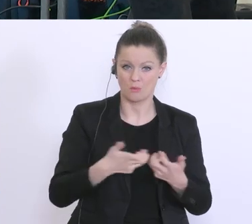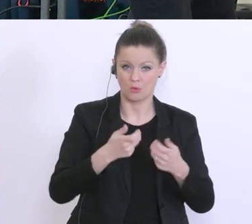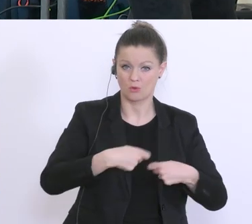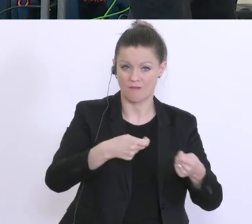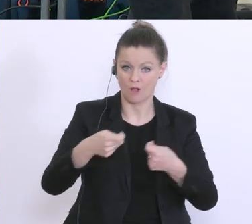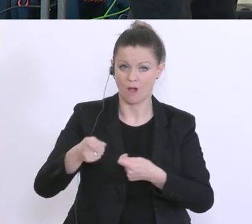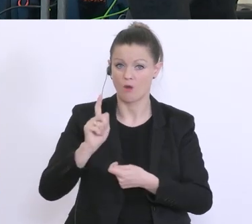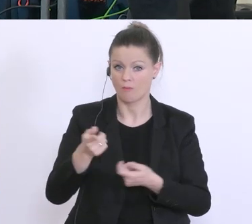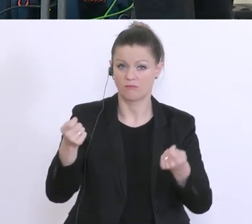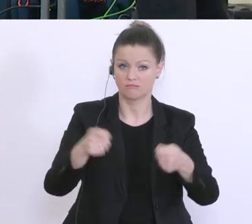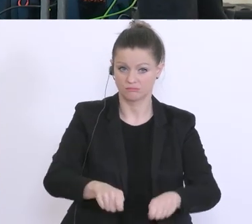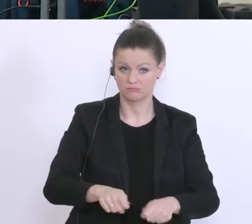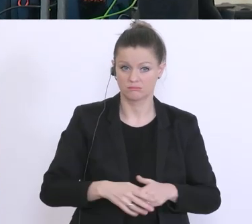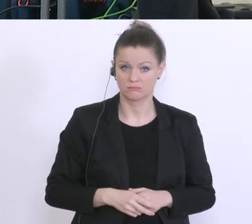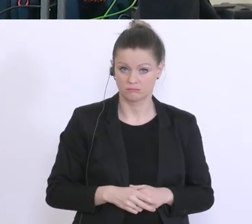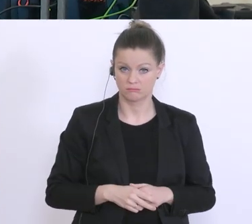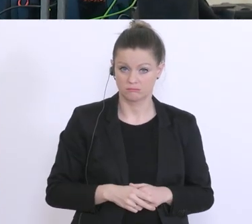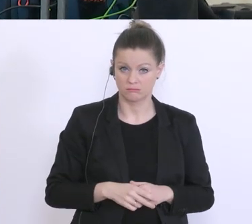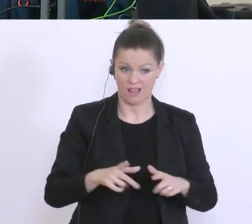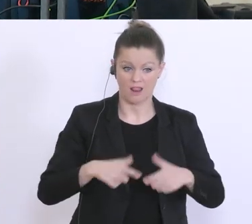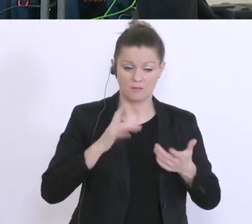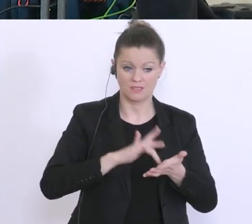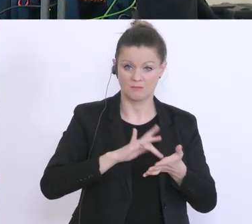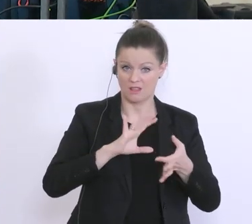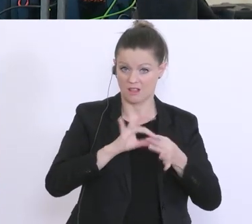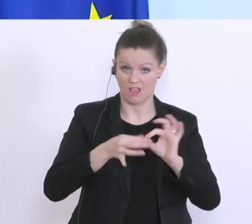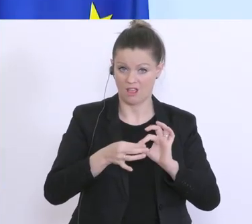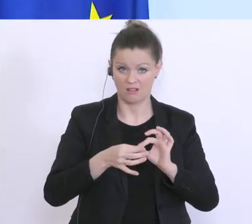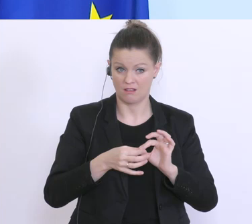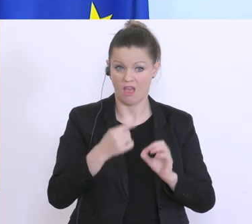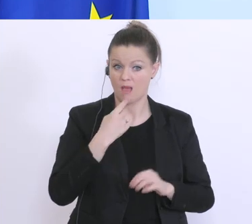diskutiert, dass man Lebensmittelketten das untersagt. Es gibt in der gesamten